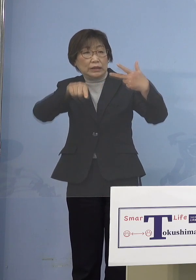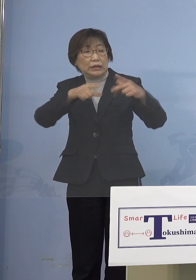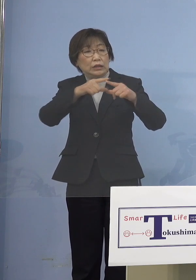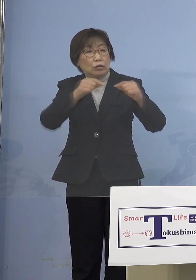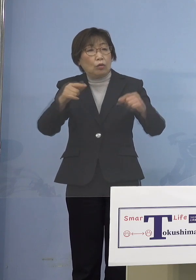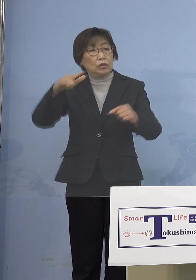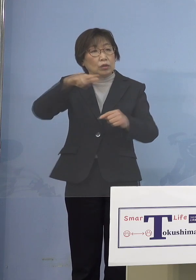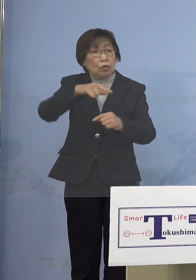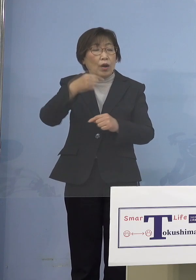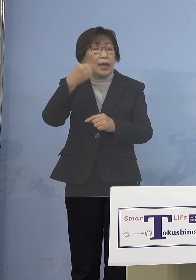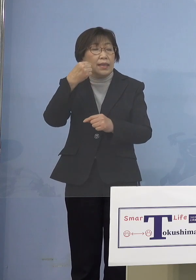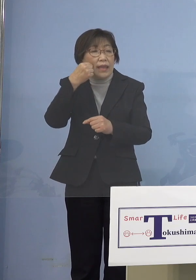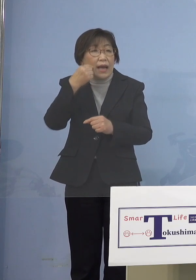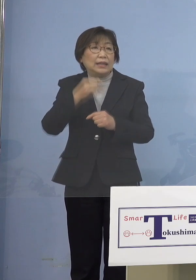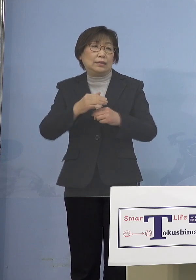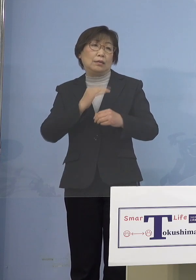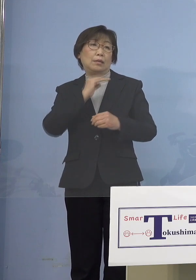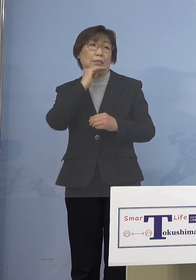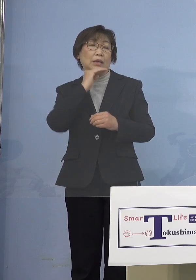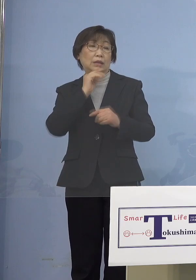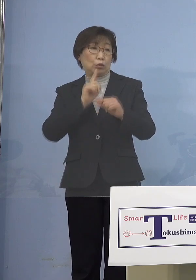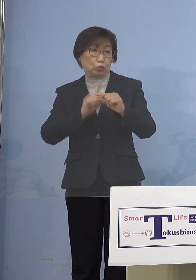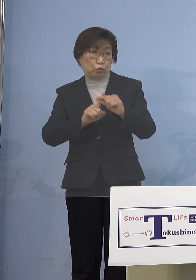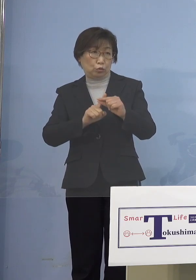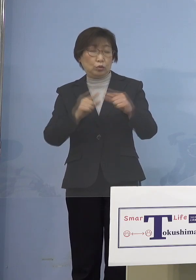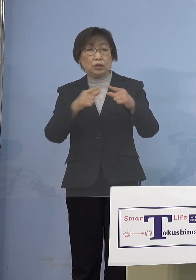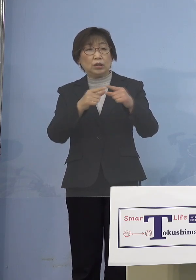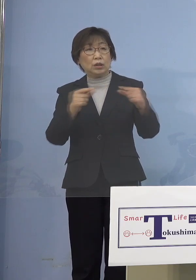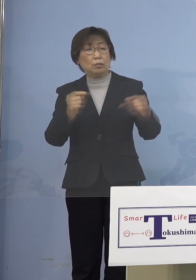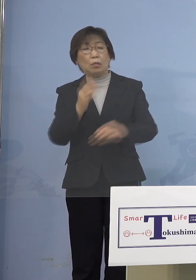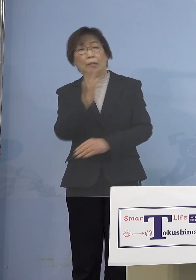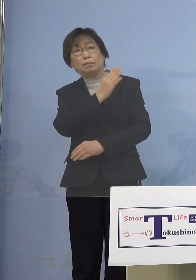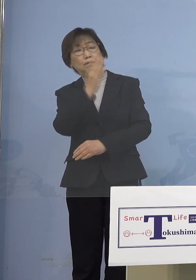このままだったら日本留学を辞める という話が出てきている